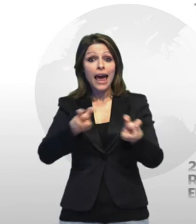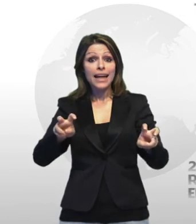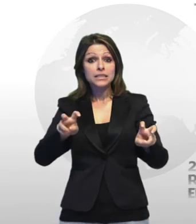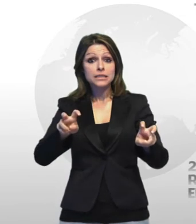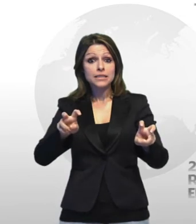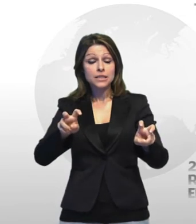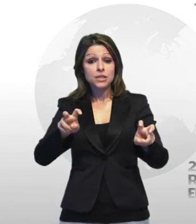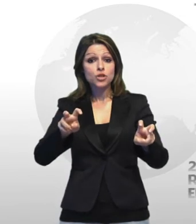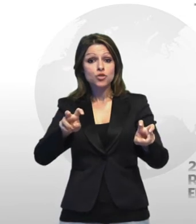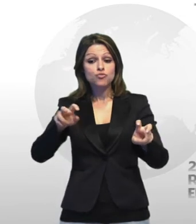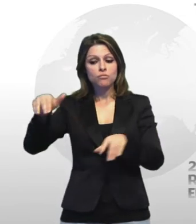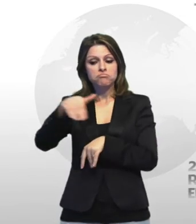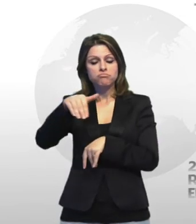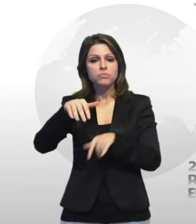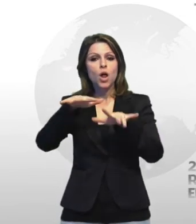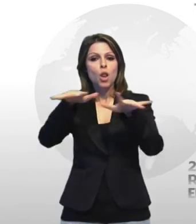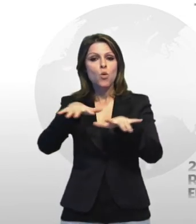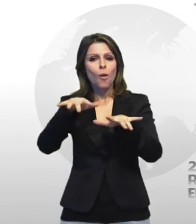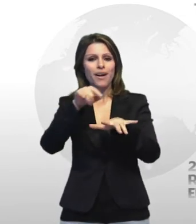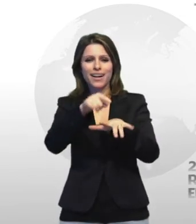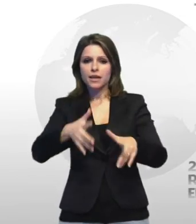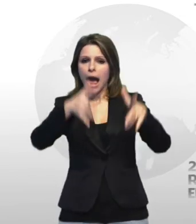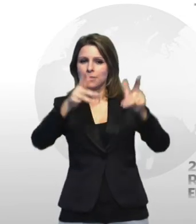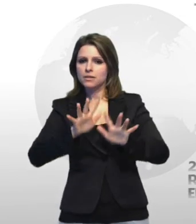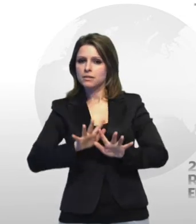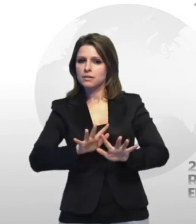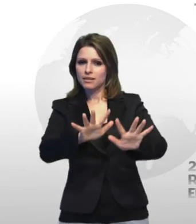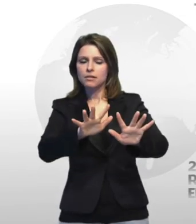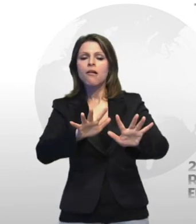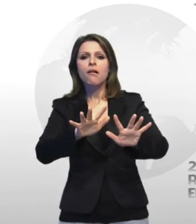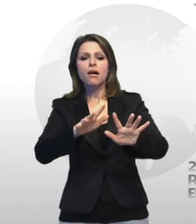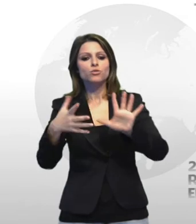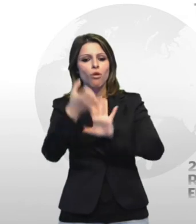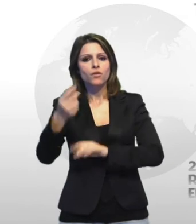cabina elettrica ad alto voltaggio in disuso sul lungomare di taranto